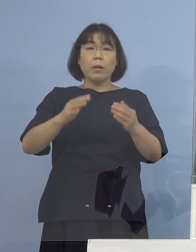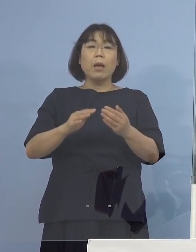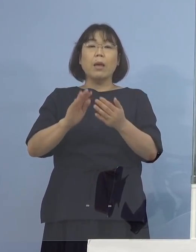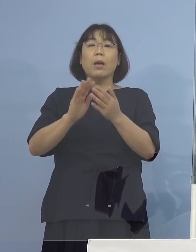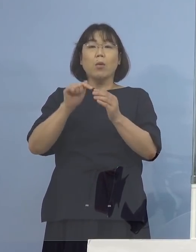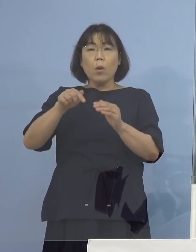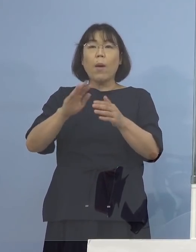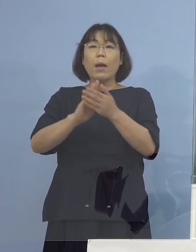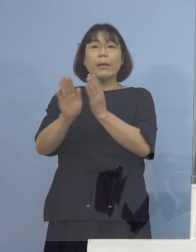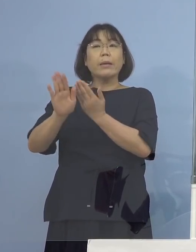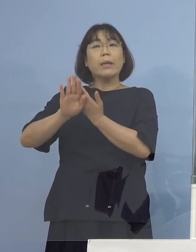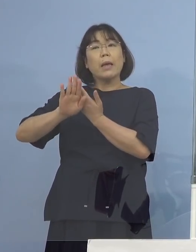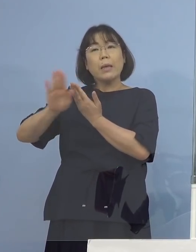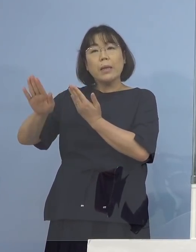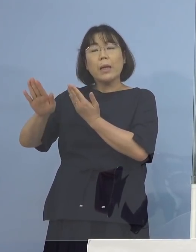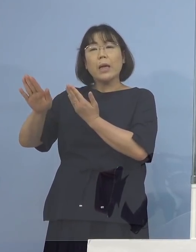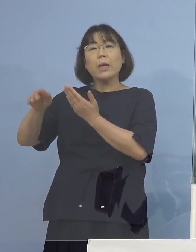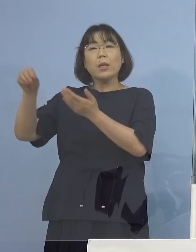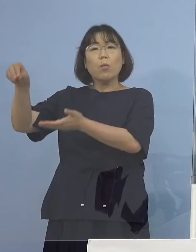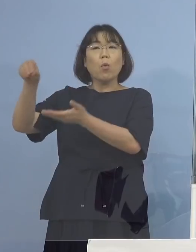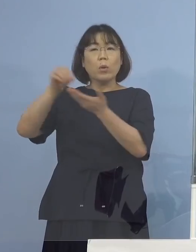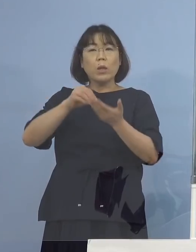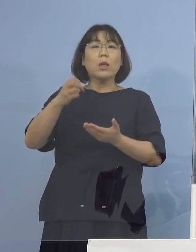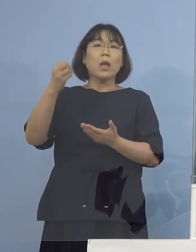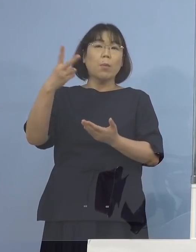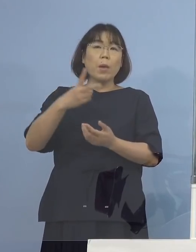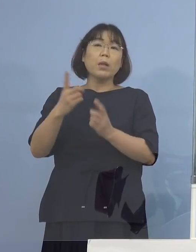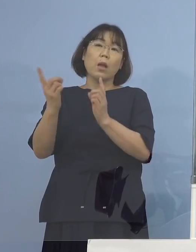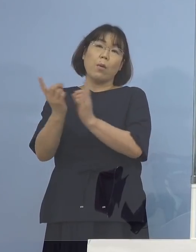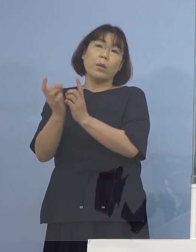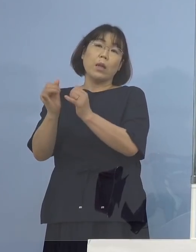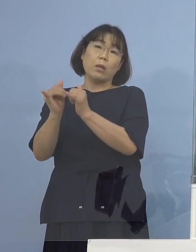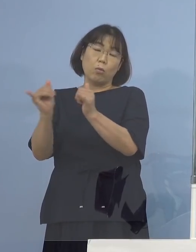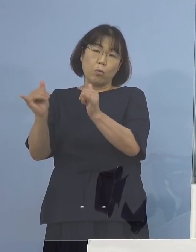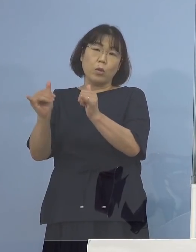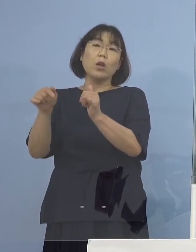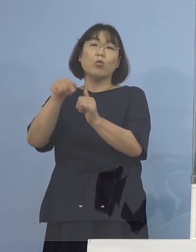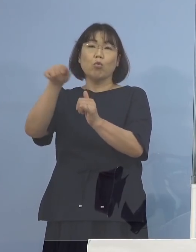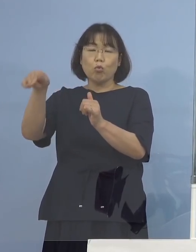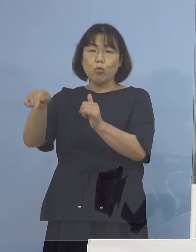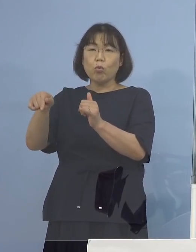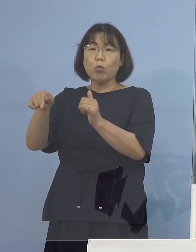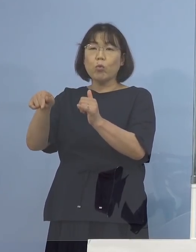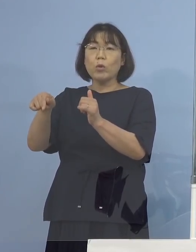あるいはその接触者 （NHK） 感染経路が県外というのがわかっていて